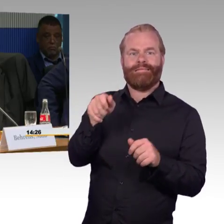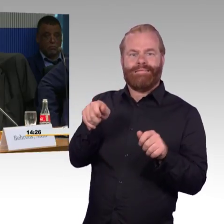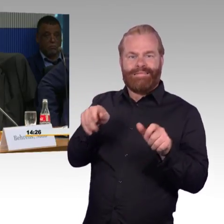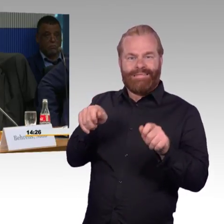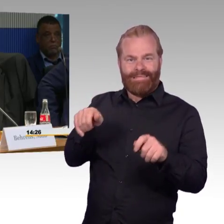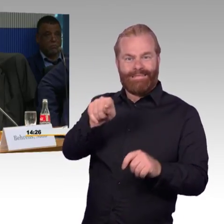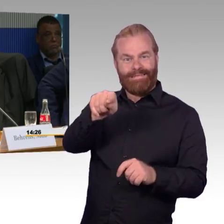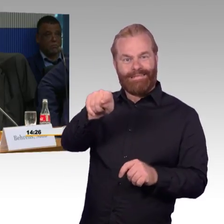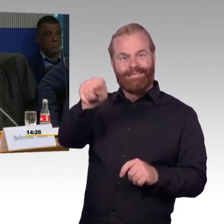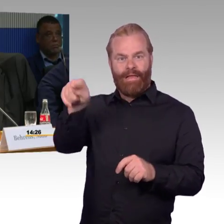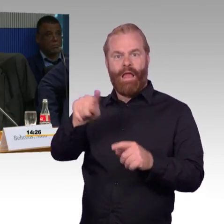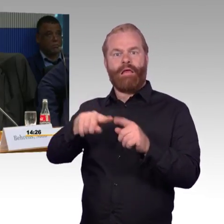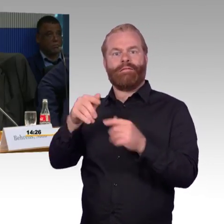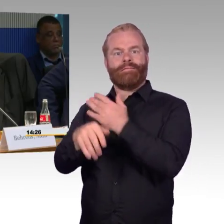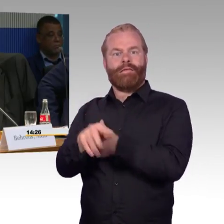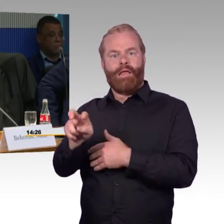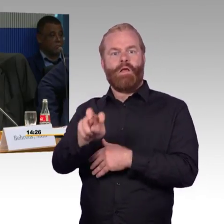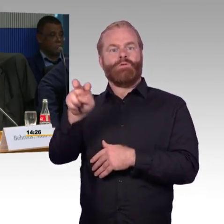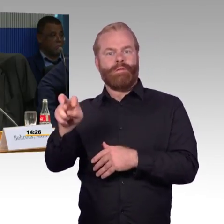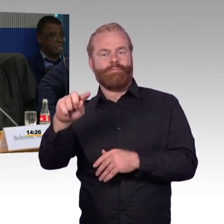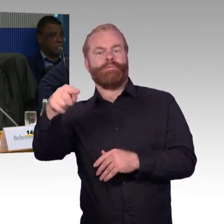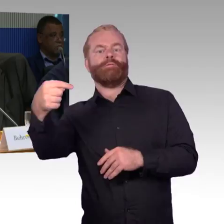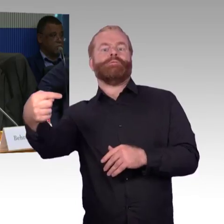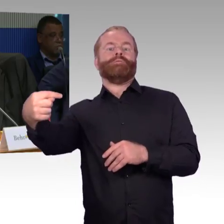oder gehört das zu einer Vielzahl von Sachen,